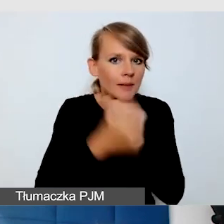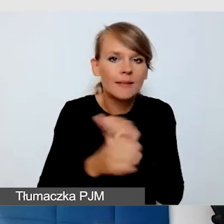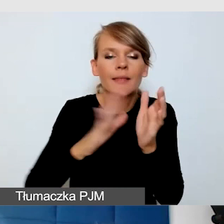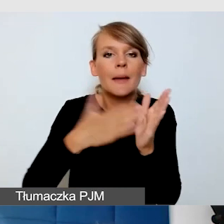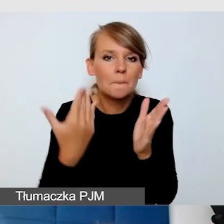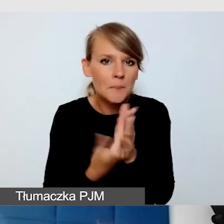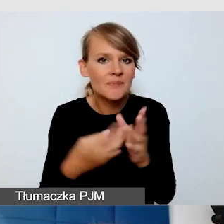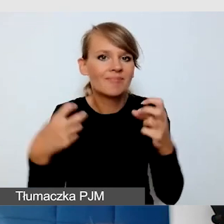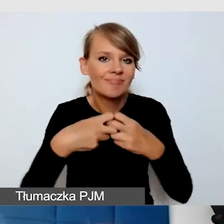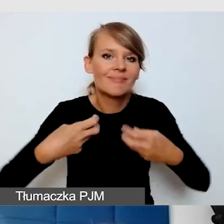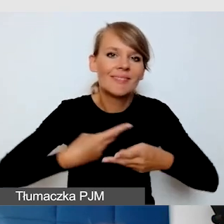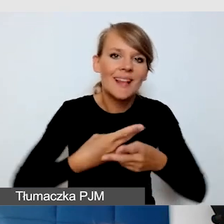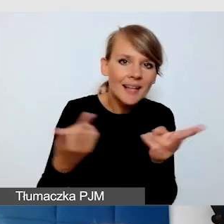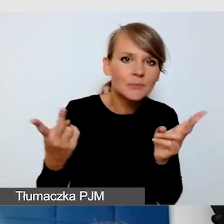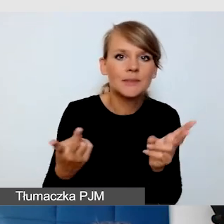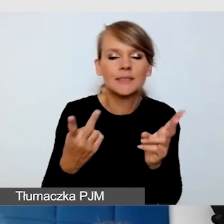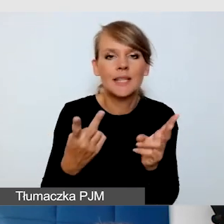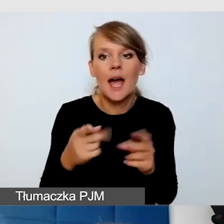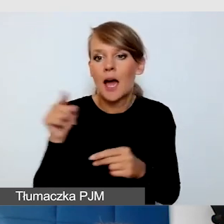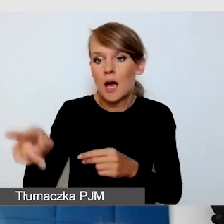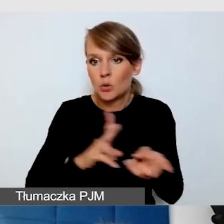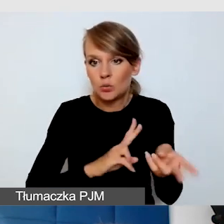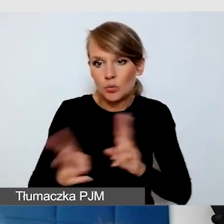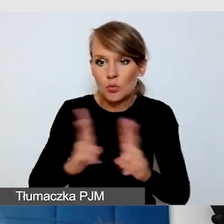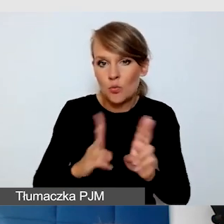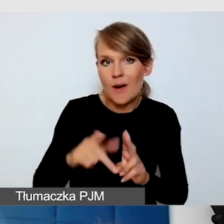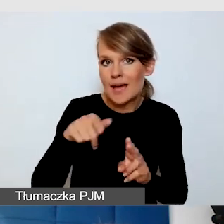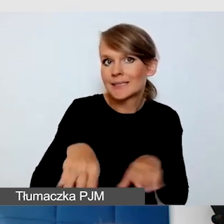Jak ten tłumacz ma się na tej scenie znaleźć.